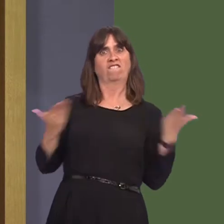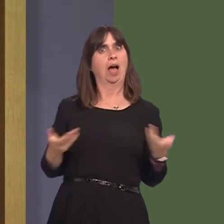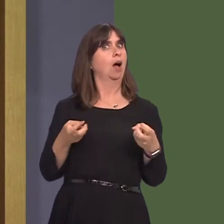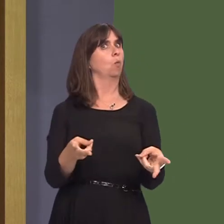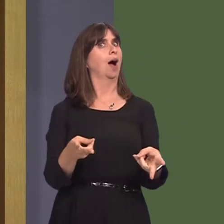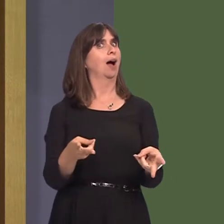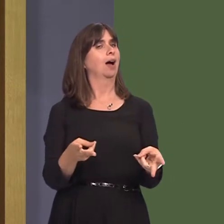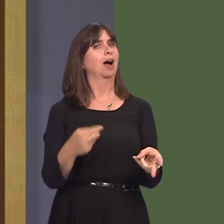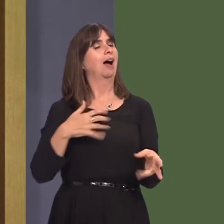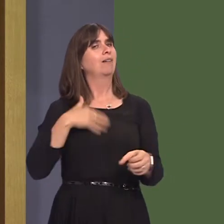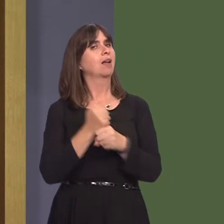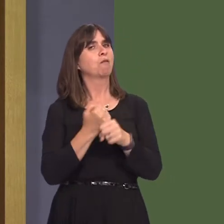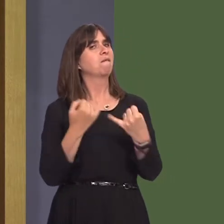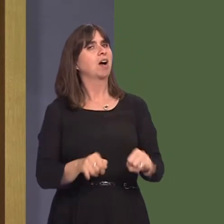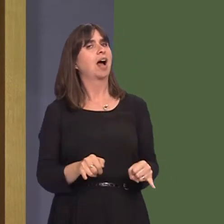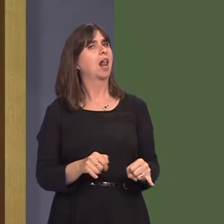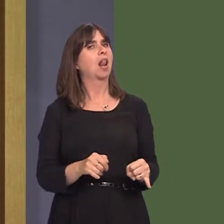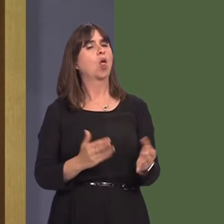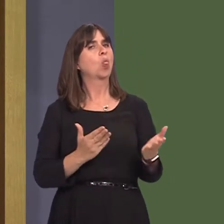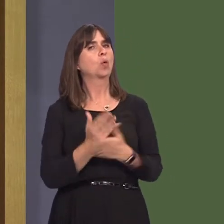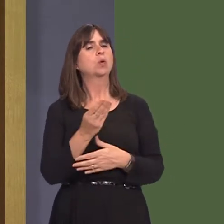it's failed in this regard because people perhaps have not had the trust that they've